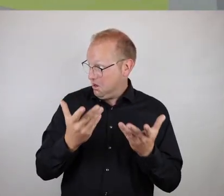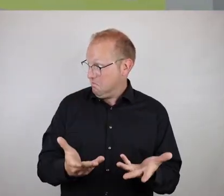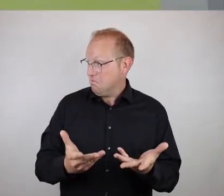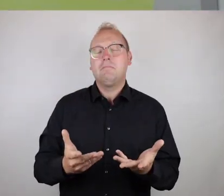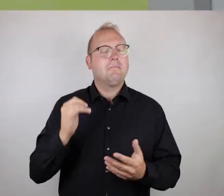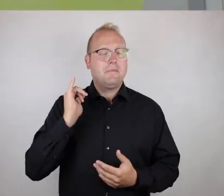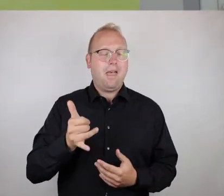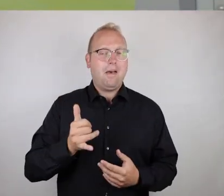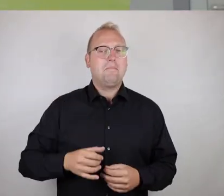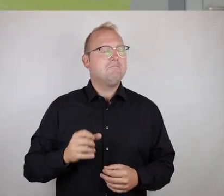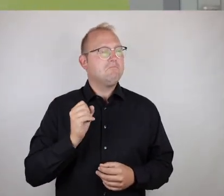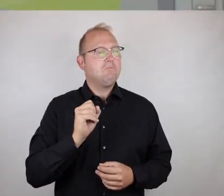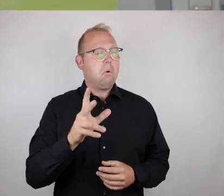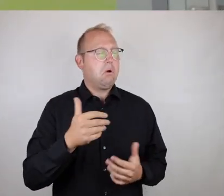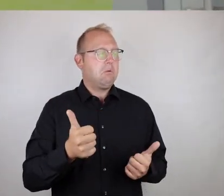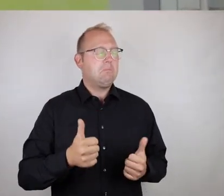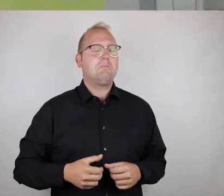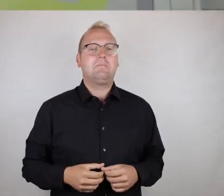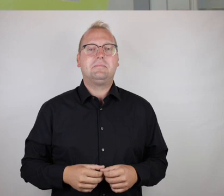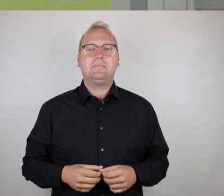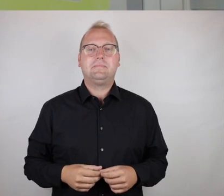Was sagt ihr? Okay? Ja.